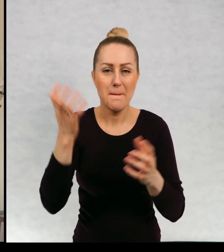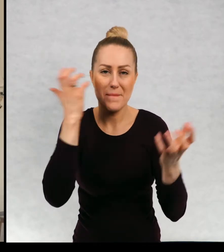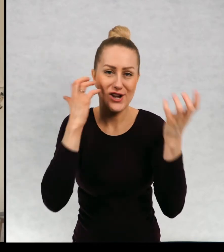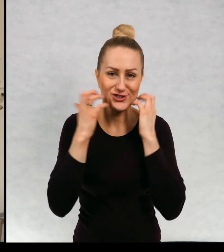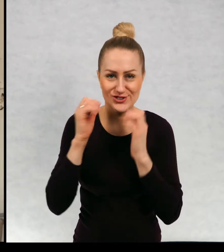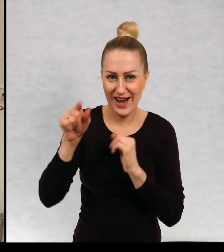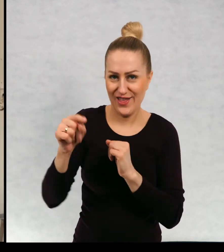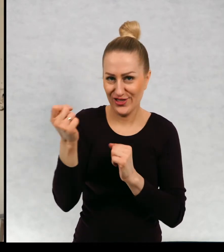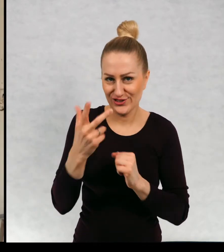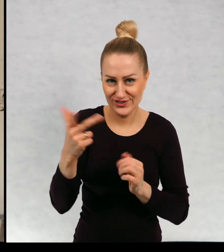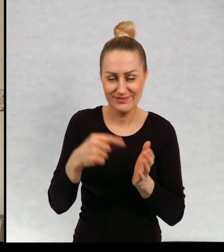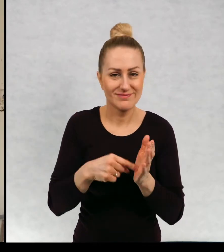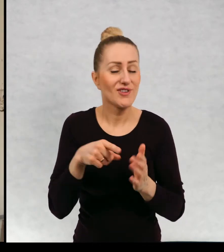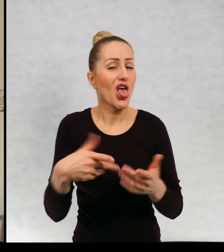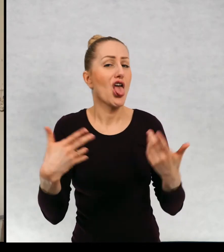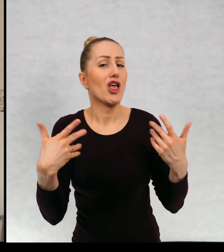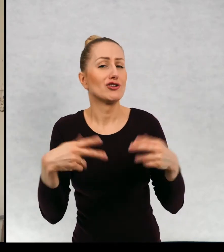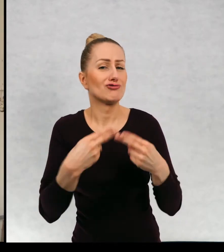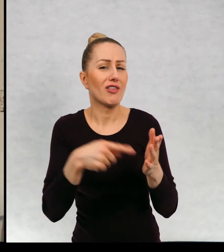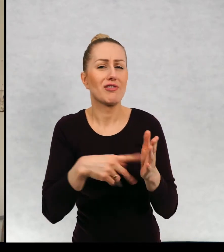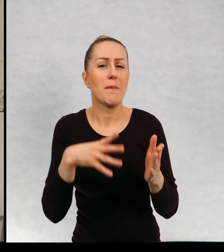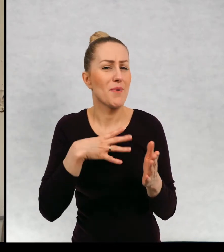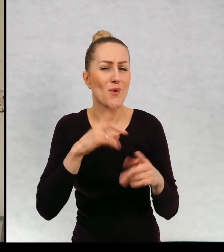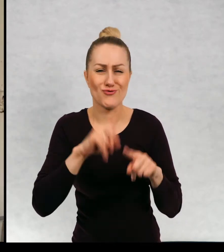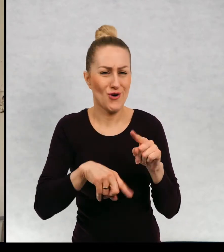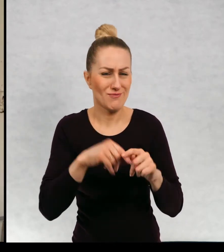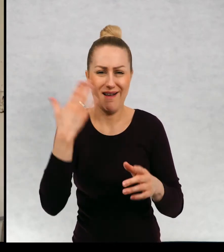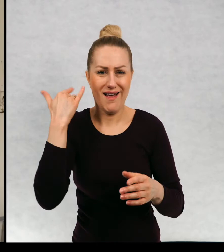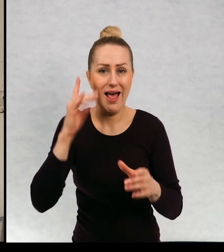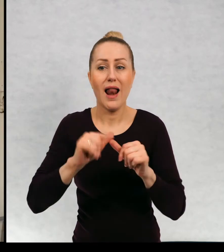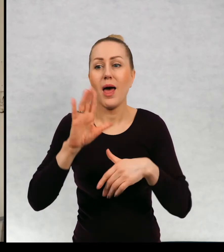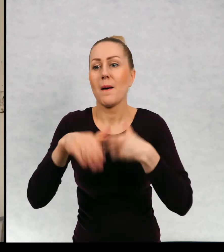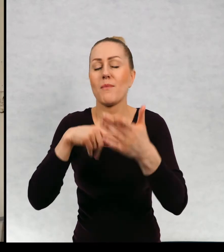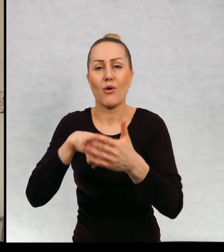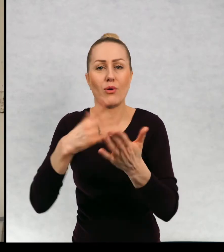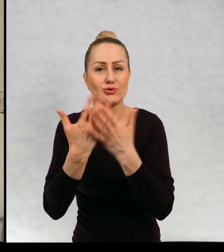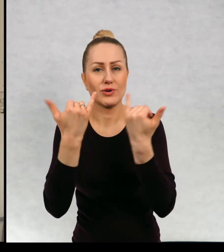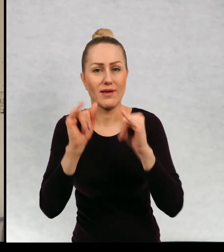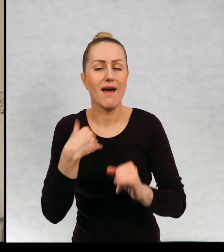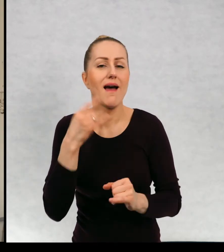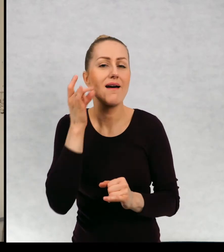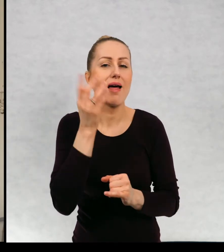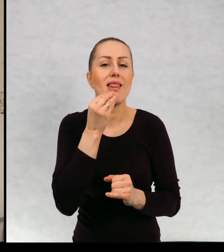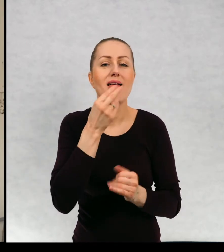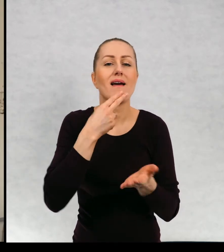Ten dzień zaczął się tak jak zwykle, a potem już wszystko było inne. Zjadłem na śniadanie, kanapkę z